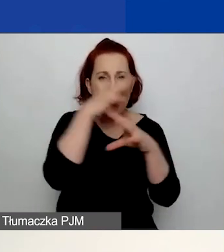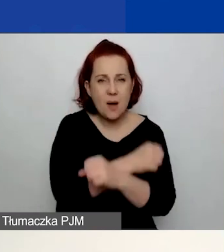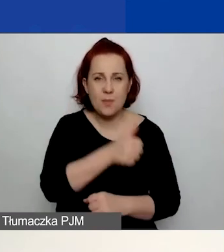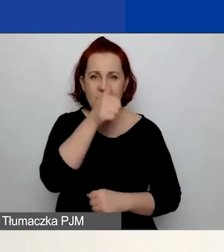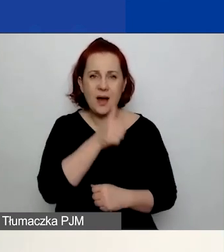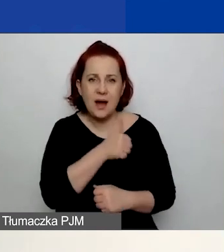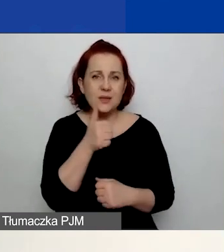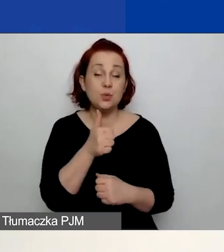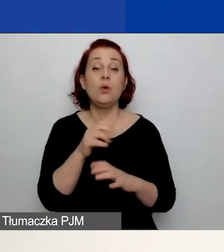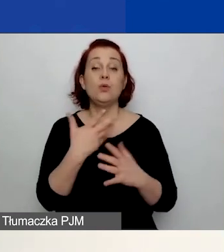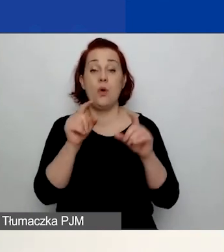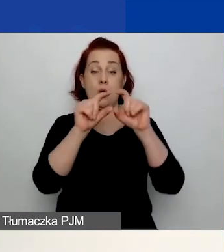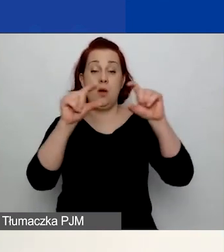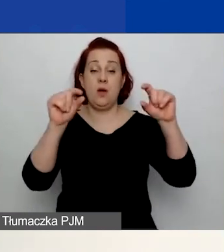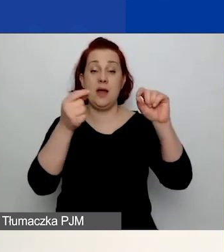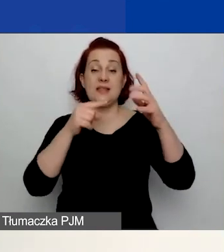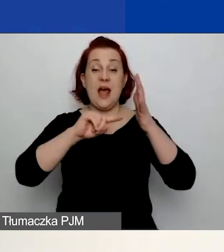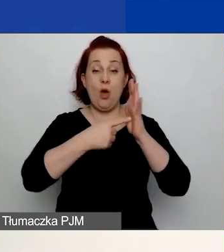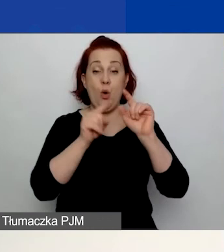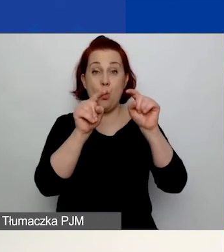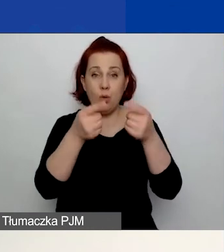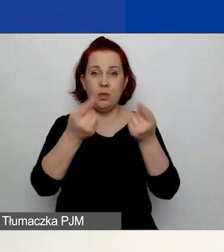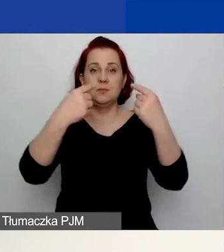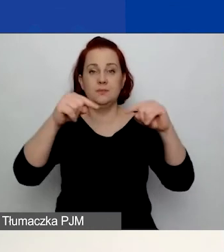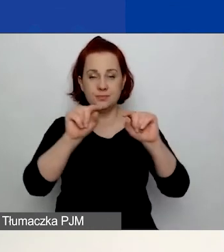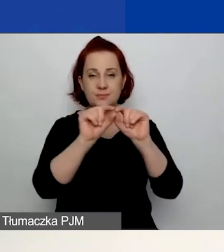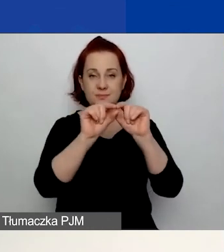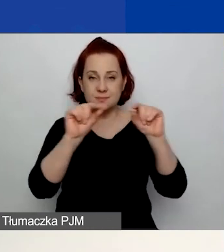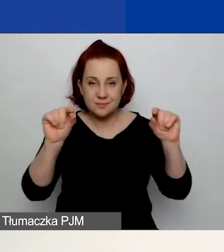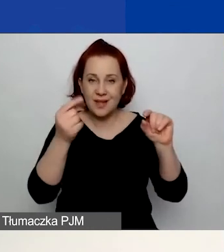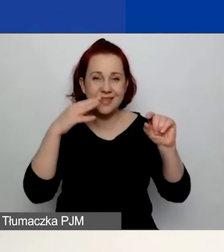pod przyciskiem "Zaloguj" znajduje się link do opcji "Nie pamiętam hasła".